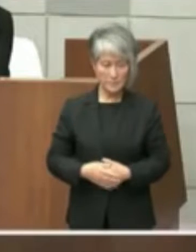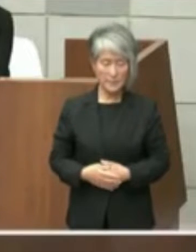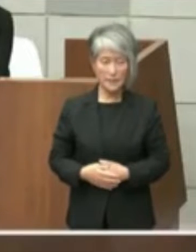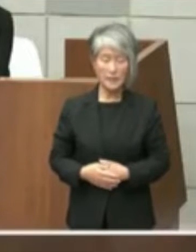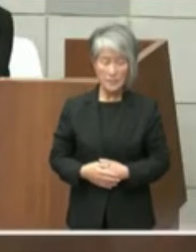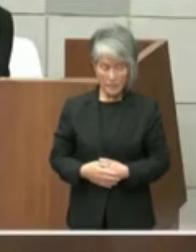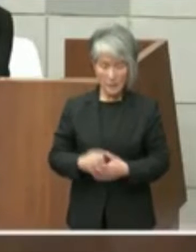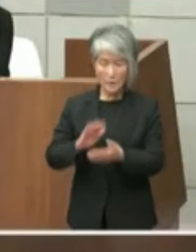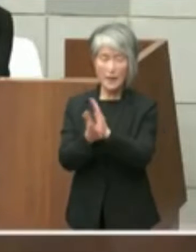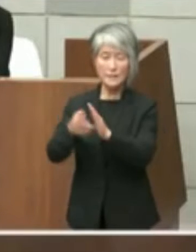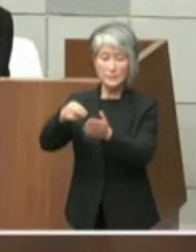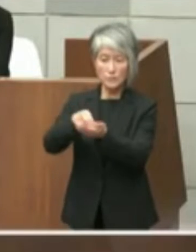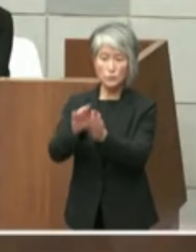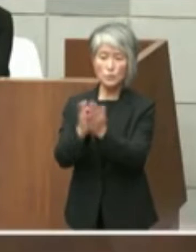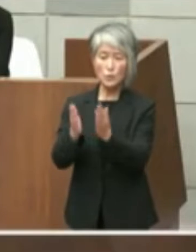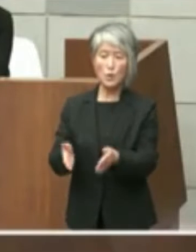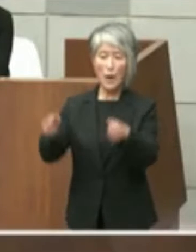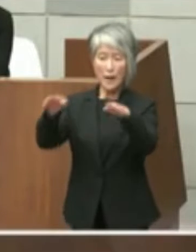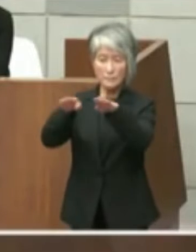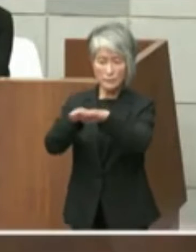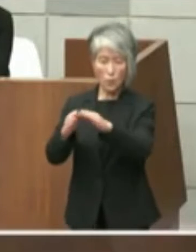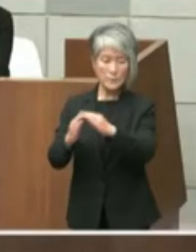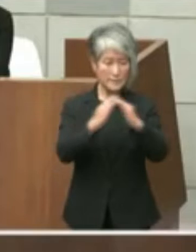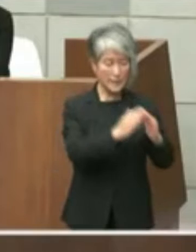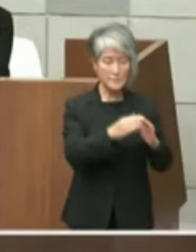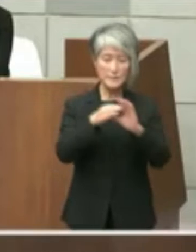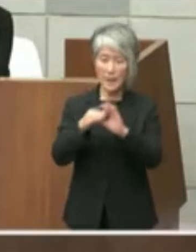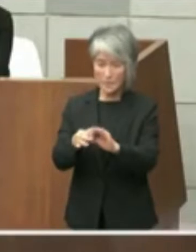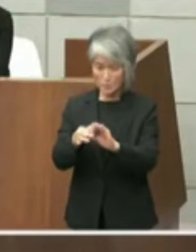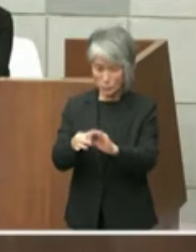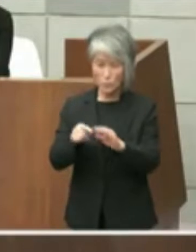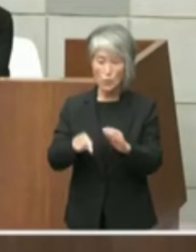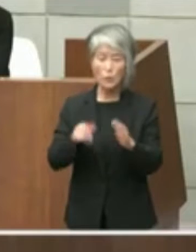この間の協議内容としの認識をと思うの です